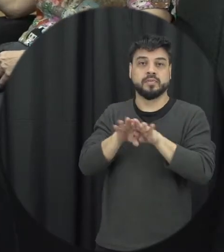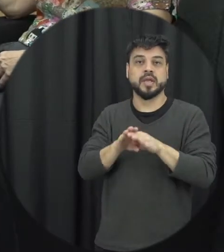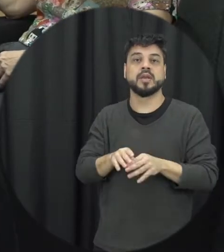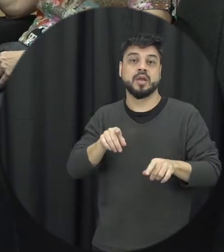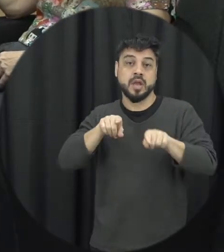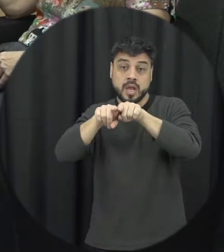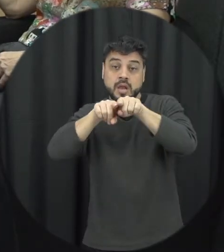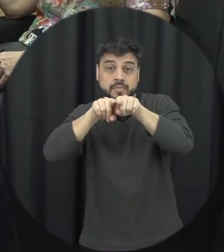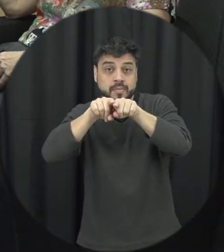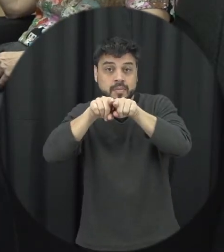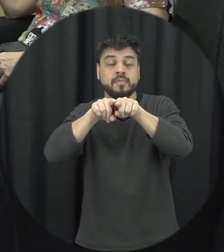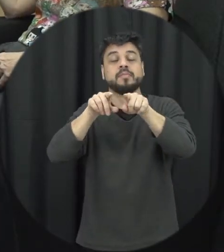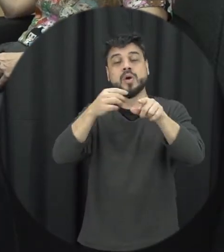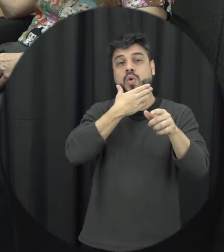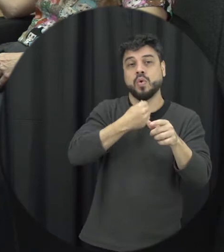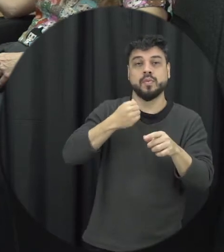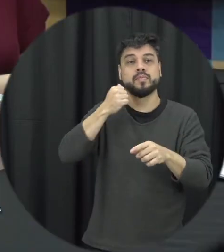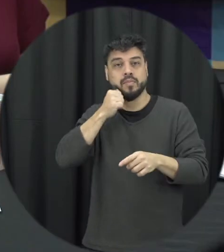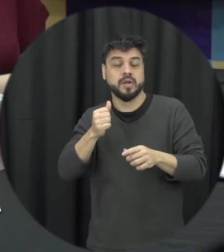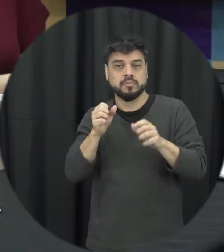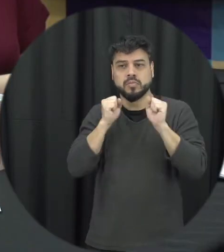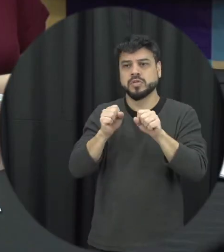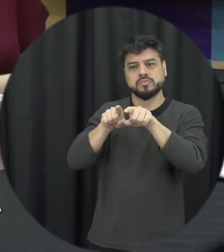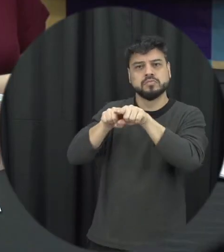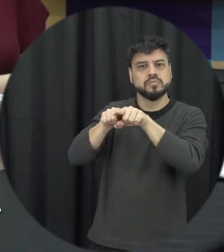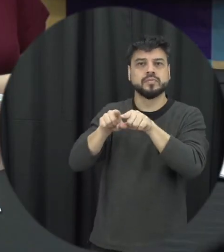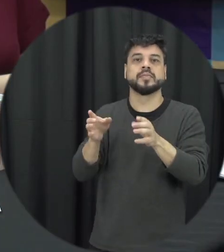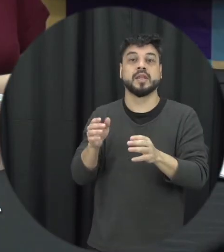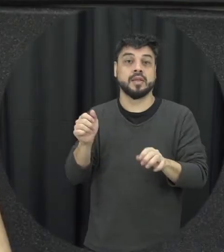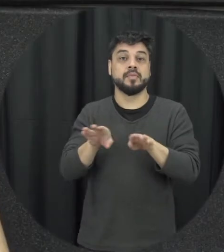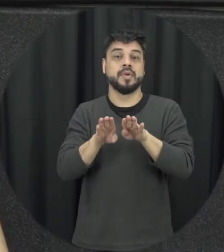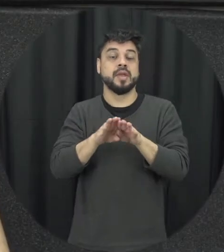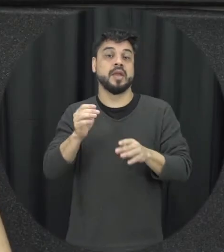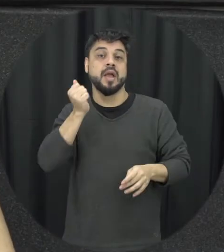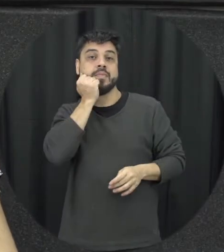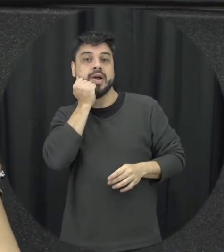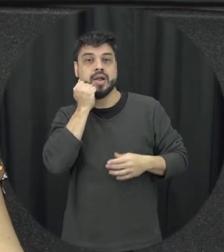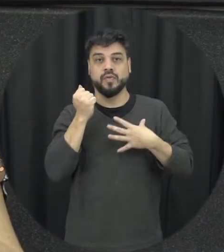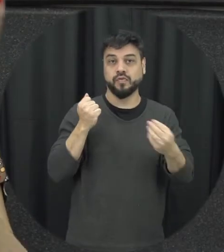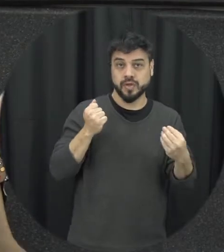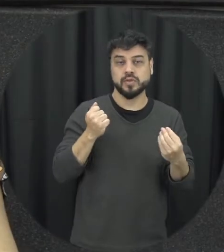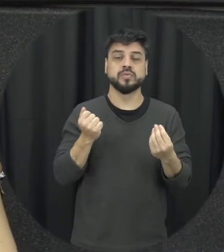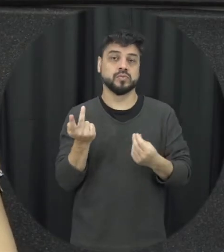pode agredir outra irmã né o a mãe pode ser também acredita pelo filho tudo isso também é violência